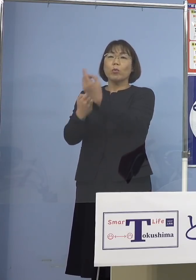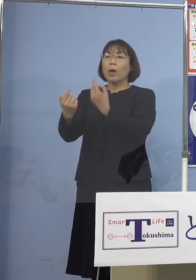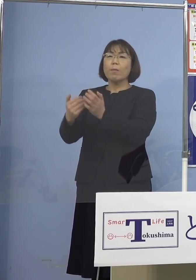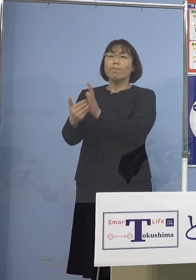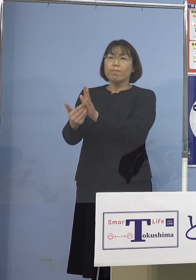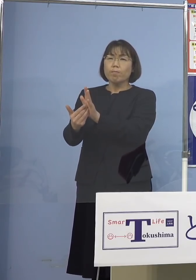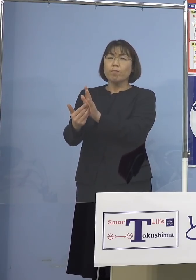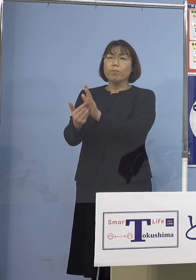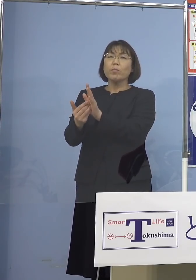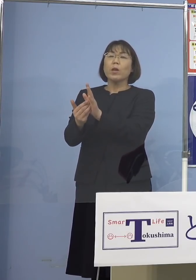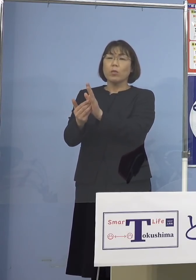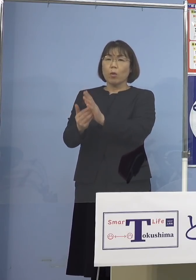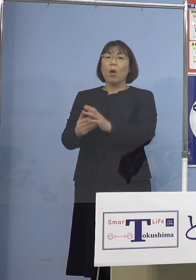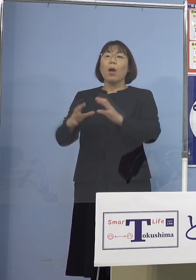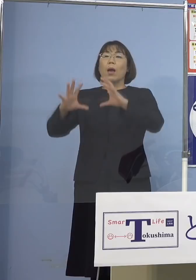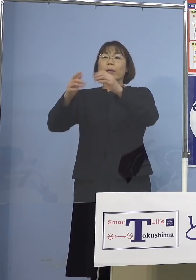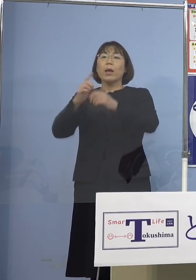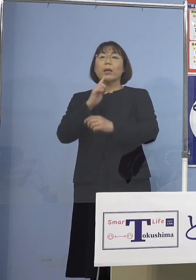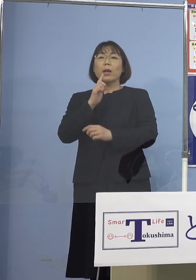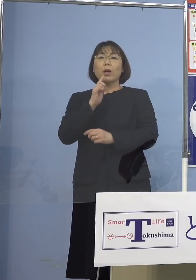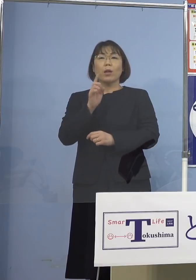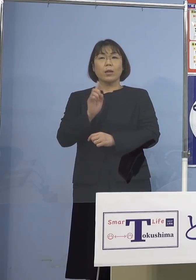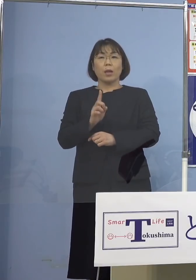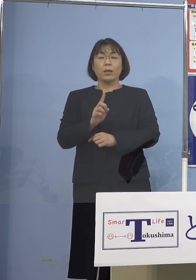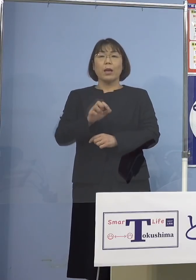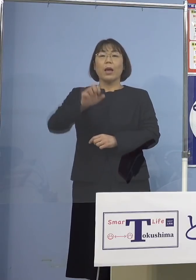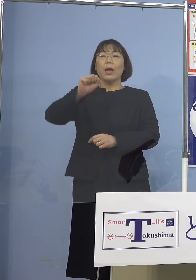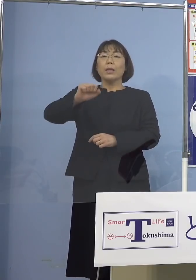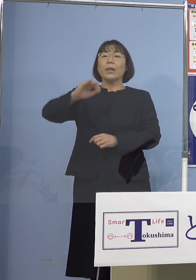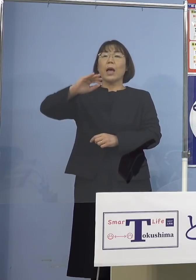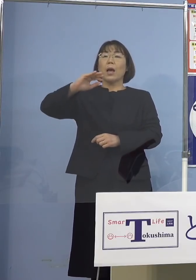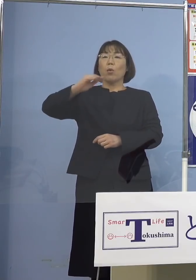日本、なんと言われているか 鎖国といわれている